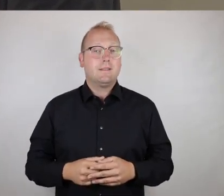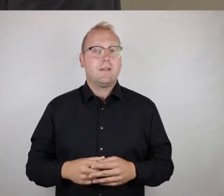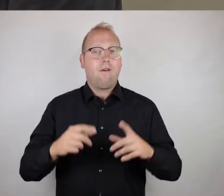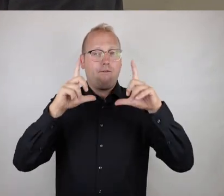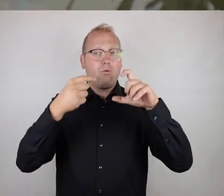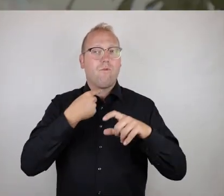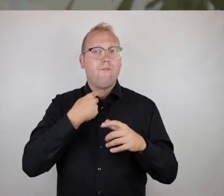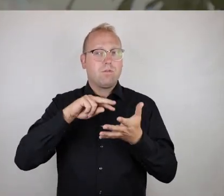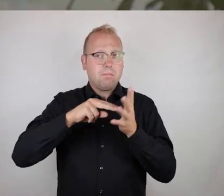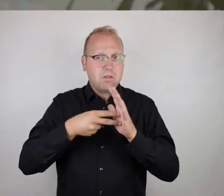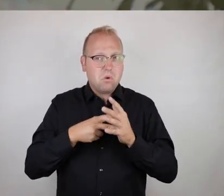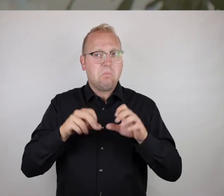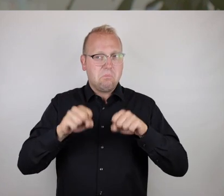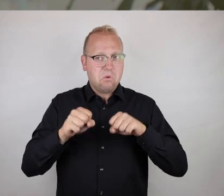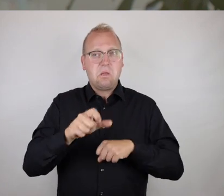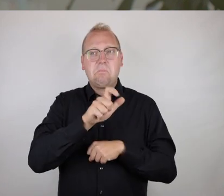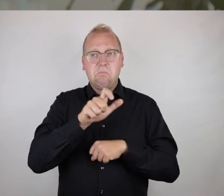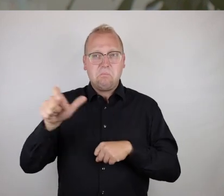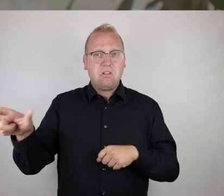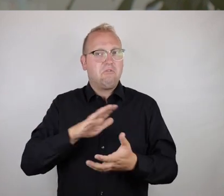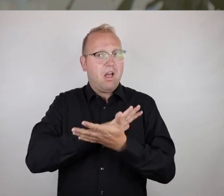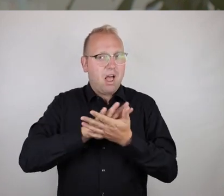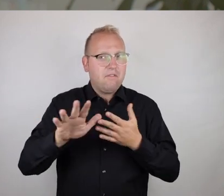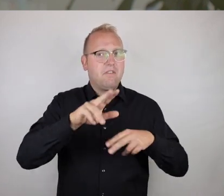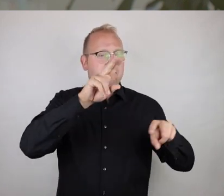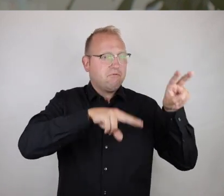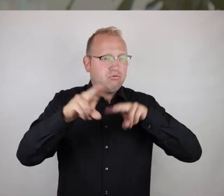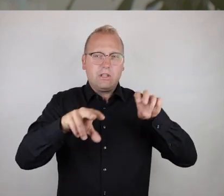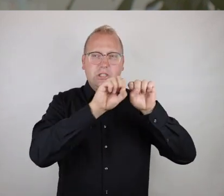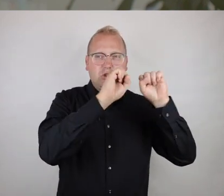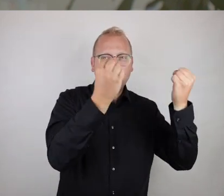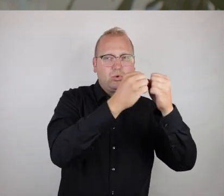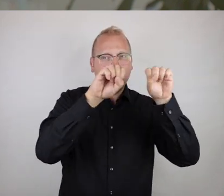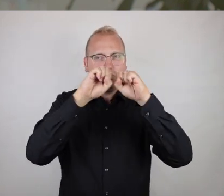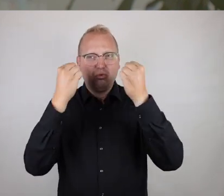Die Photo-Voice-Methode ist eine Möglichkeit, relativ niederschwellig Menschen die Möglichkeit